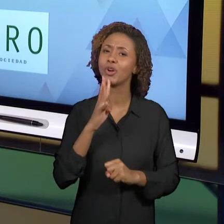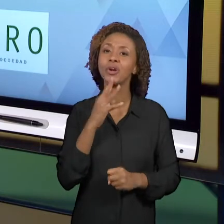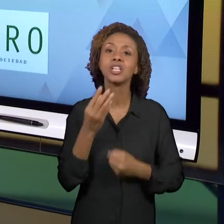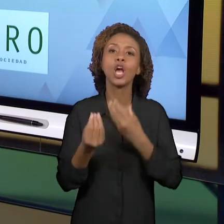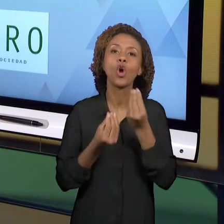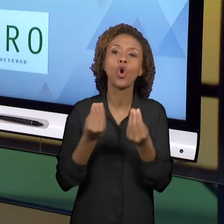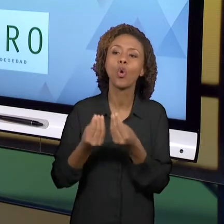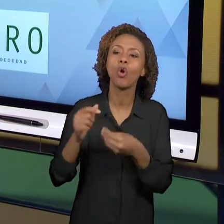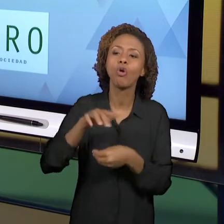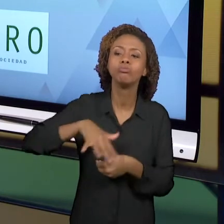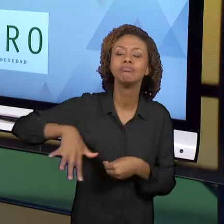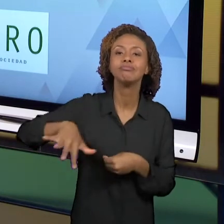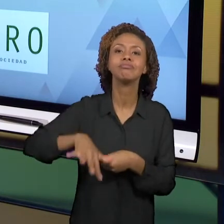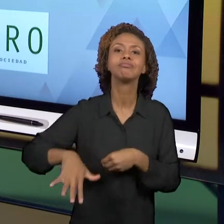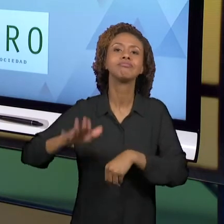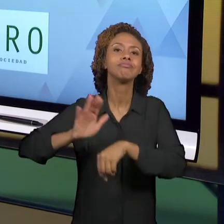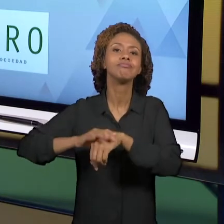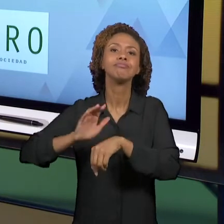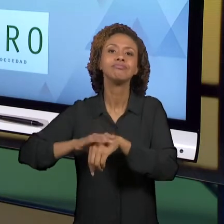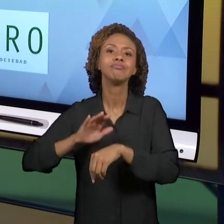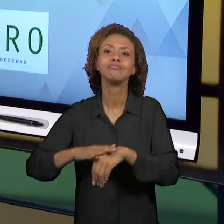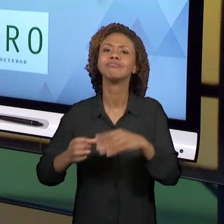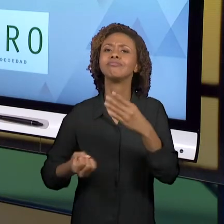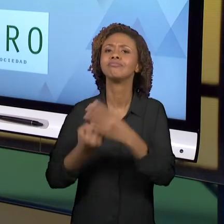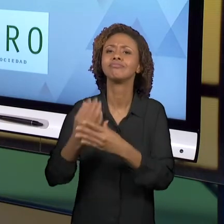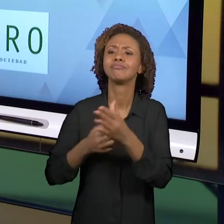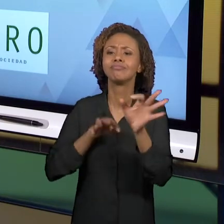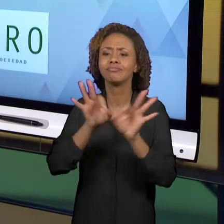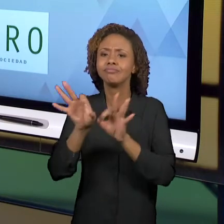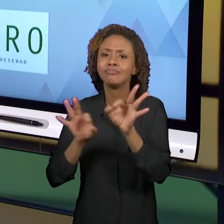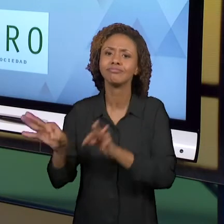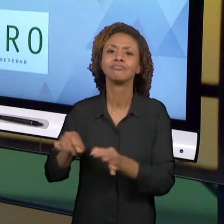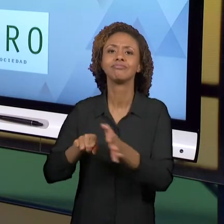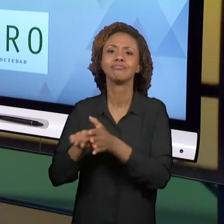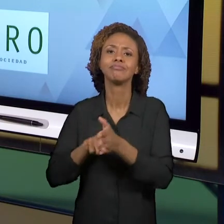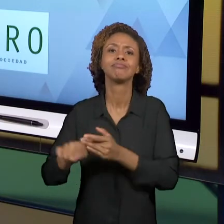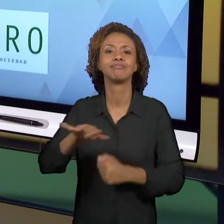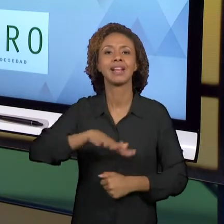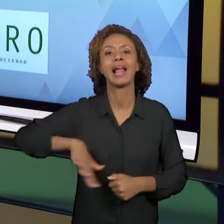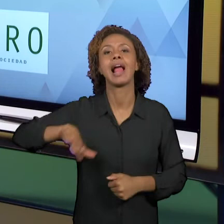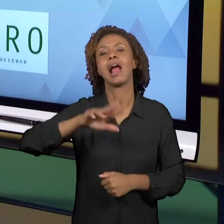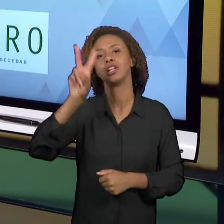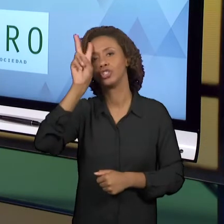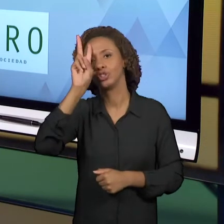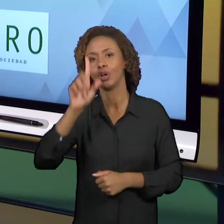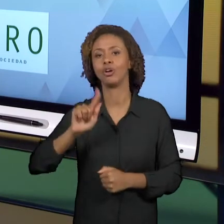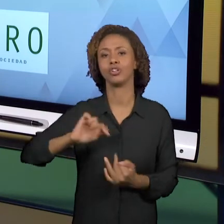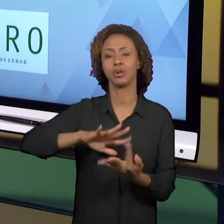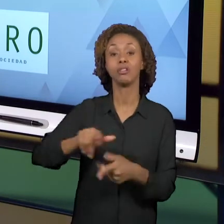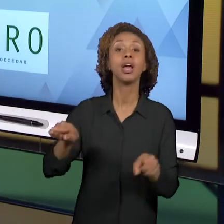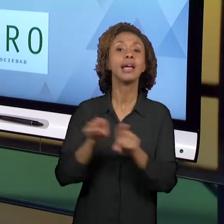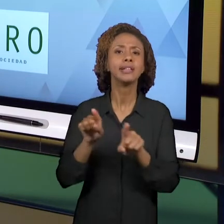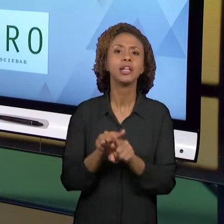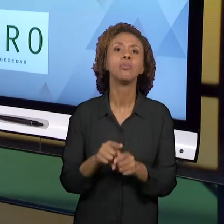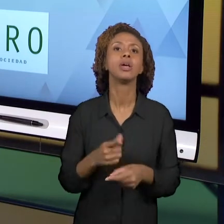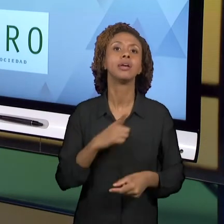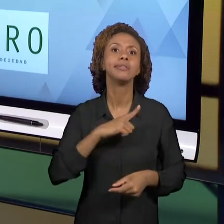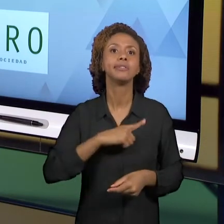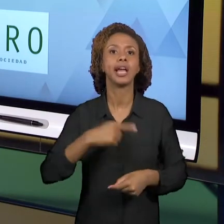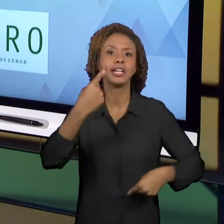ÁREA DO ENSINO DE HISTÓRIA E GEOGRAFIA, TAMBÉM HÁ MUITO SOBRE REFLEXÕES DE PRÁTICAS, NOTÍCIAS,